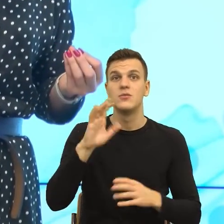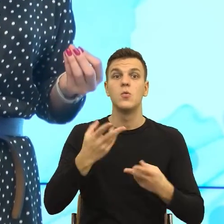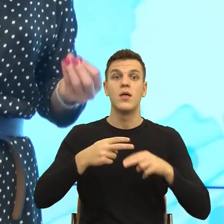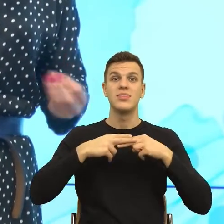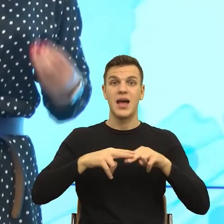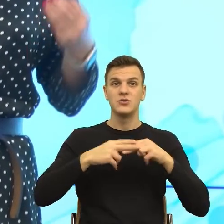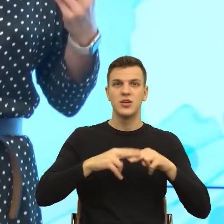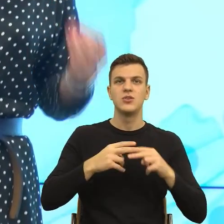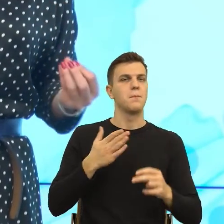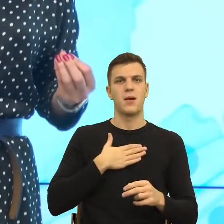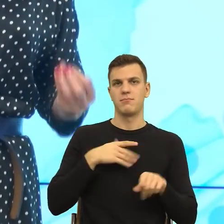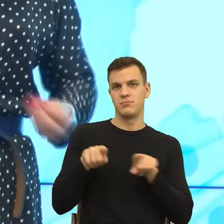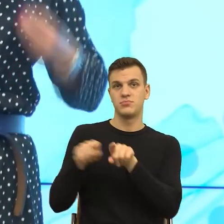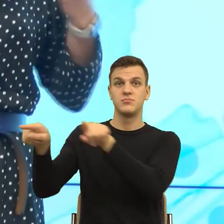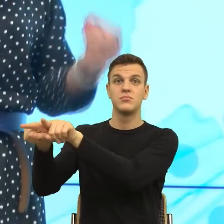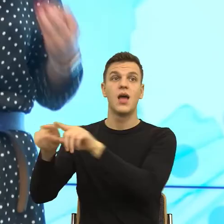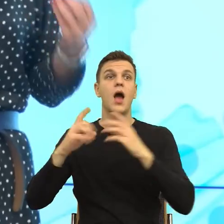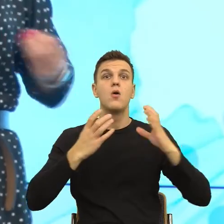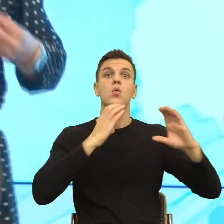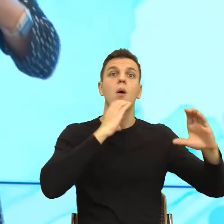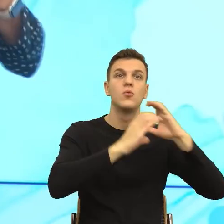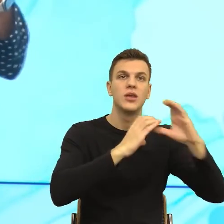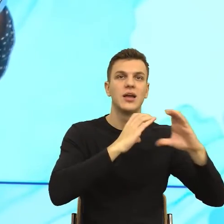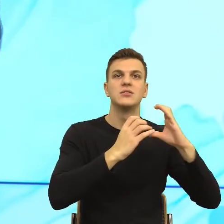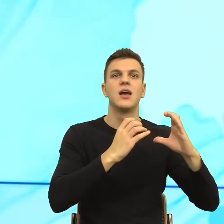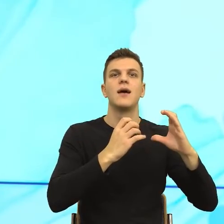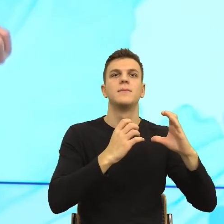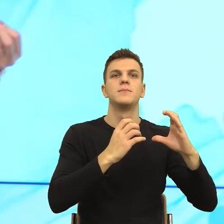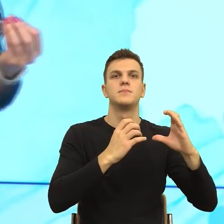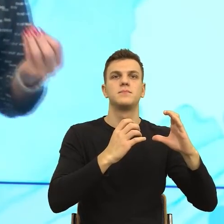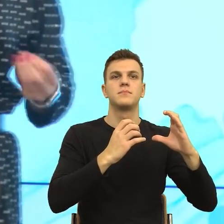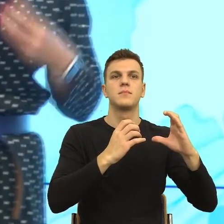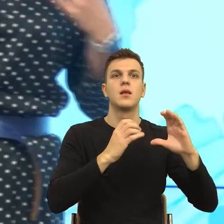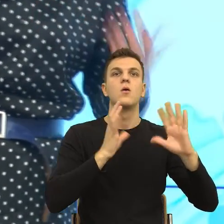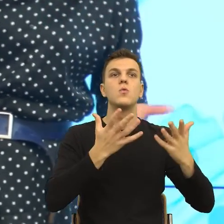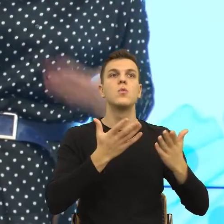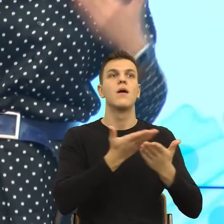Natomiast w komunikacji mnie chodzi o to, żeby Państwo zobaczyli moją intencję, czyli jeżeli przychodzę do Państwa, chcę Was